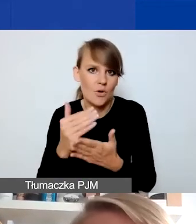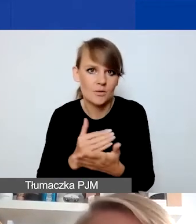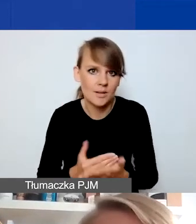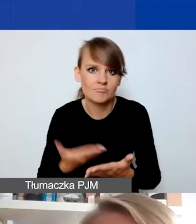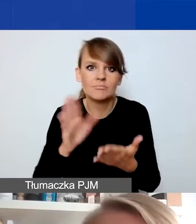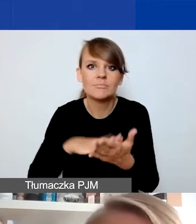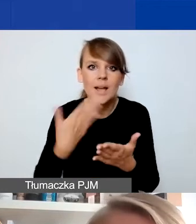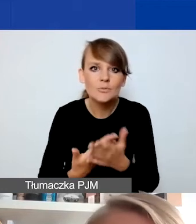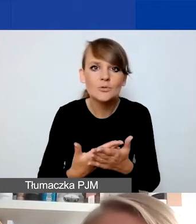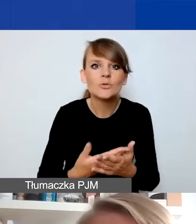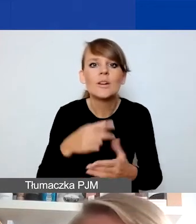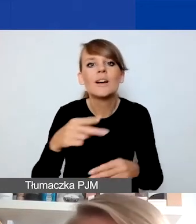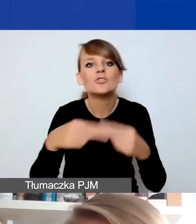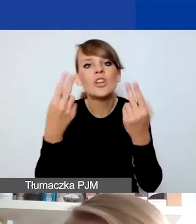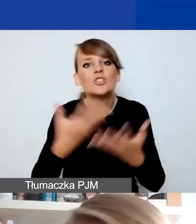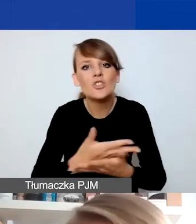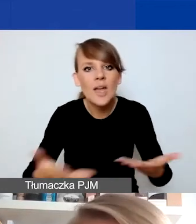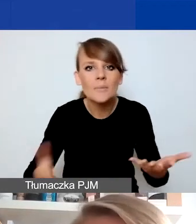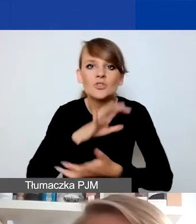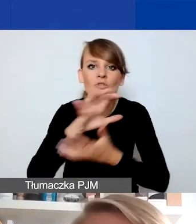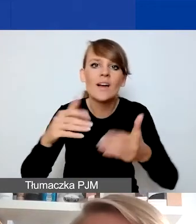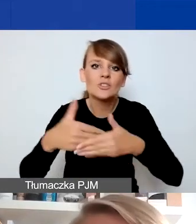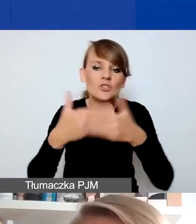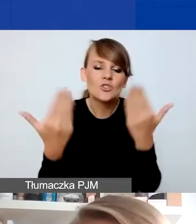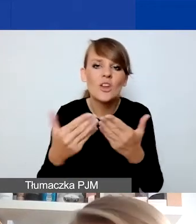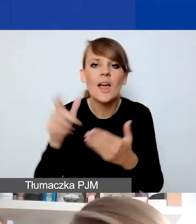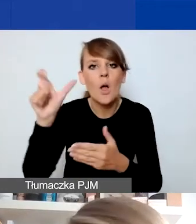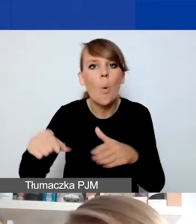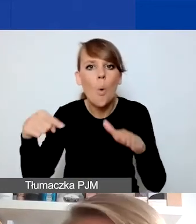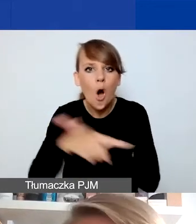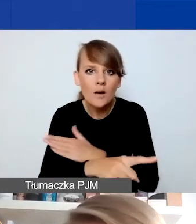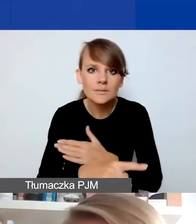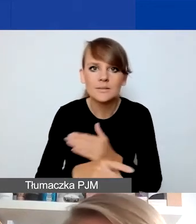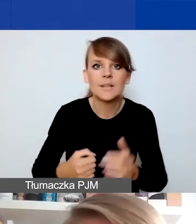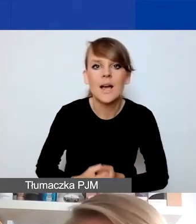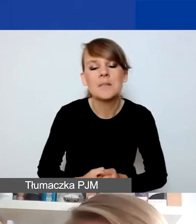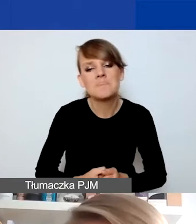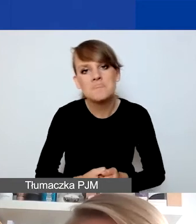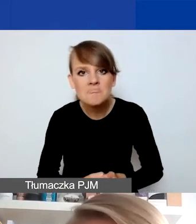jak np. obchody Dnia Ziemi czy Światowego Dnia Uchodźcy - obchody wydarzeń co do zasady